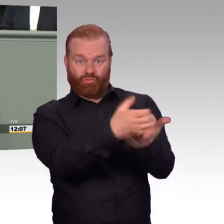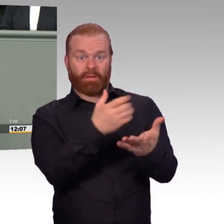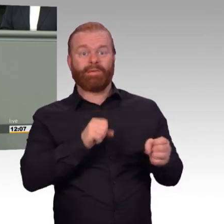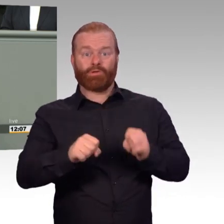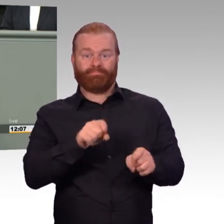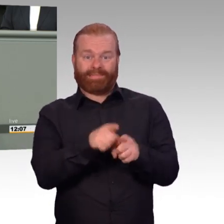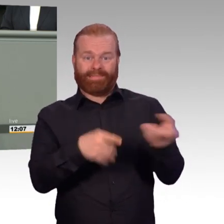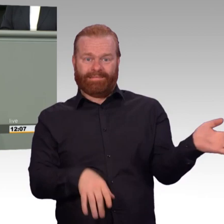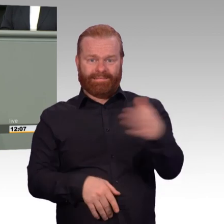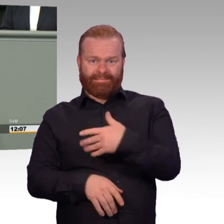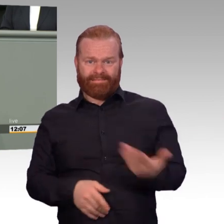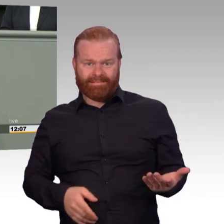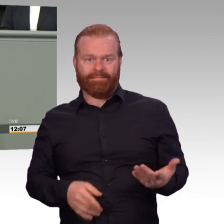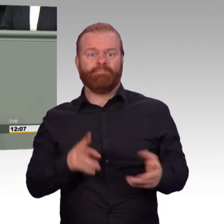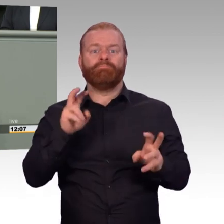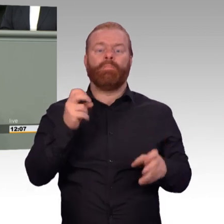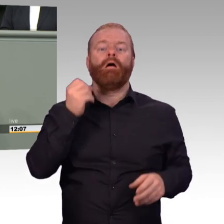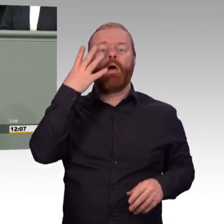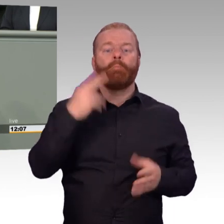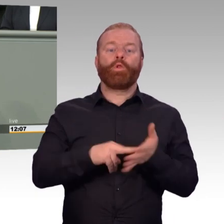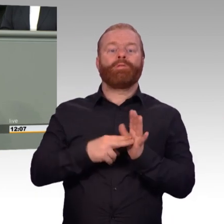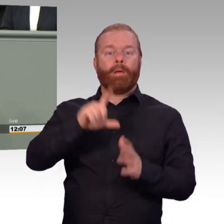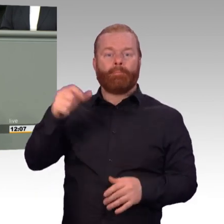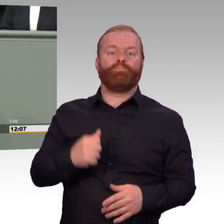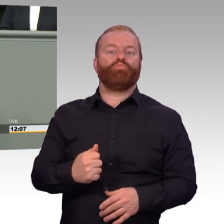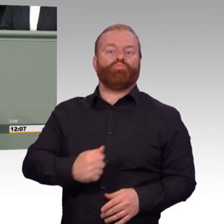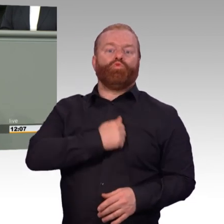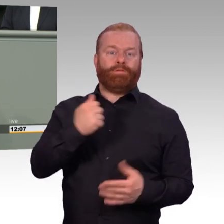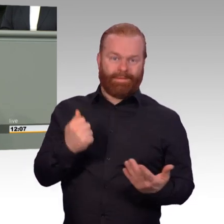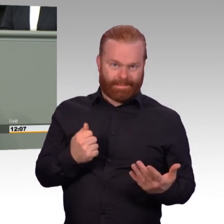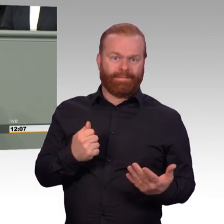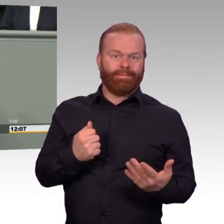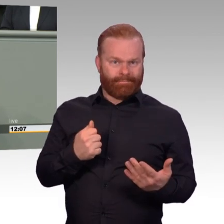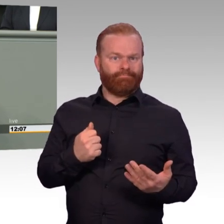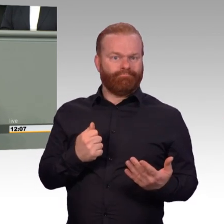Dann ist das etwas Vernünftiges. Und dann tun Sie etwas Gutes für unsere Streitkräfte. Unterstützen Sie unseren Antrag.